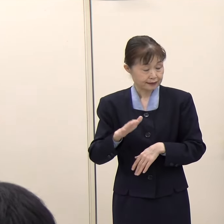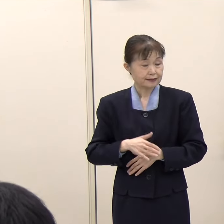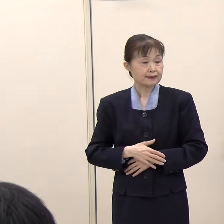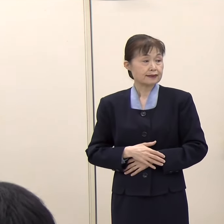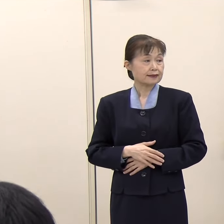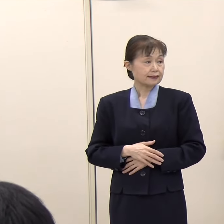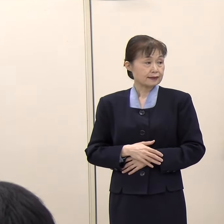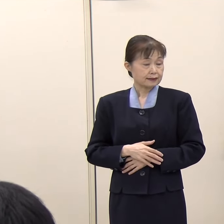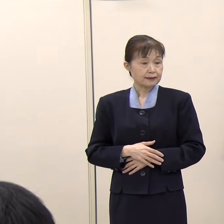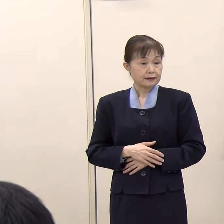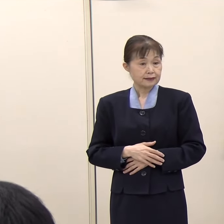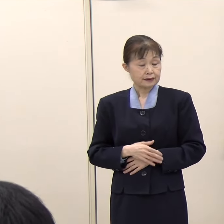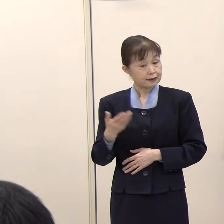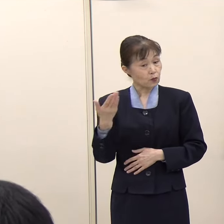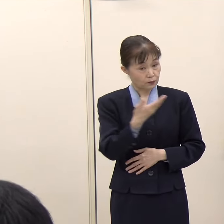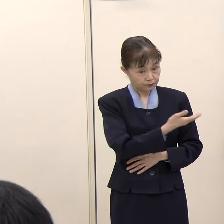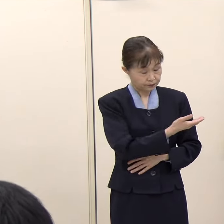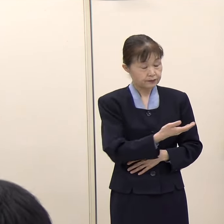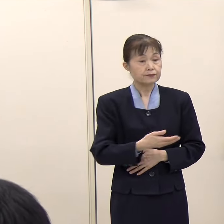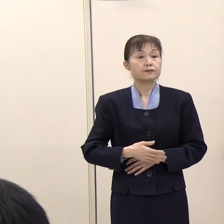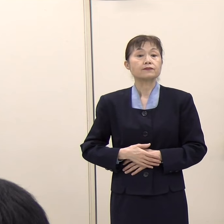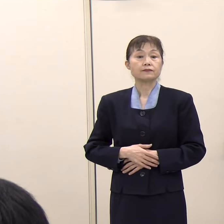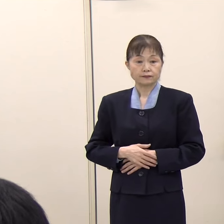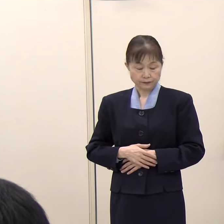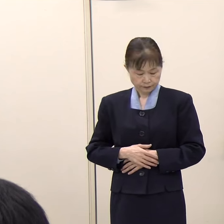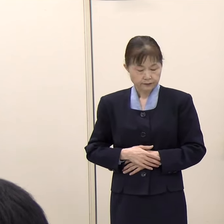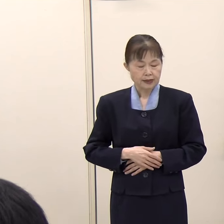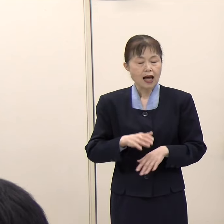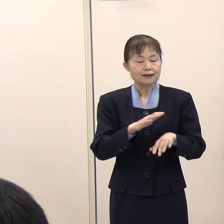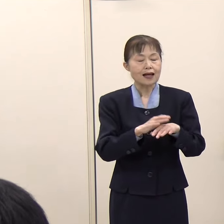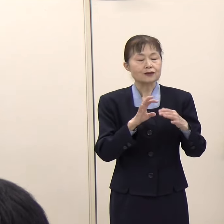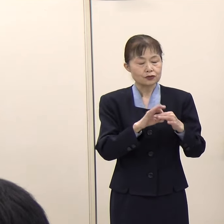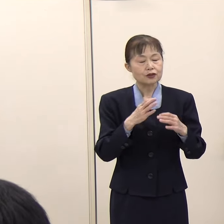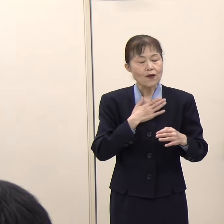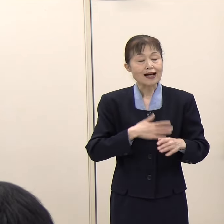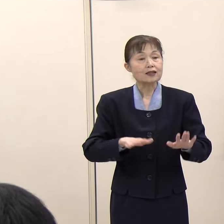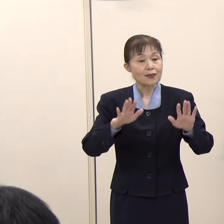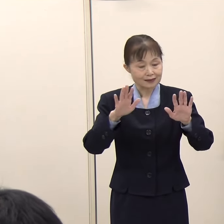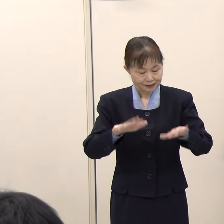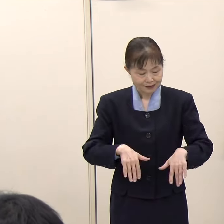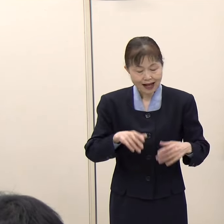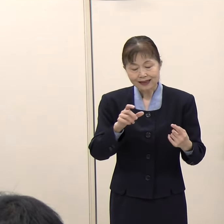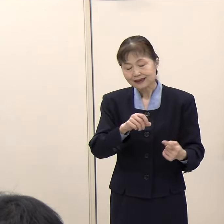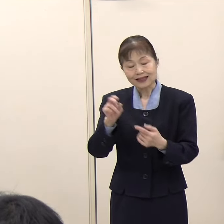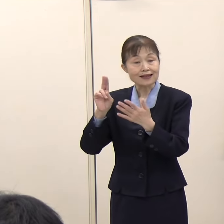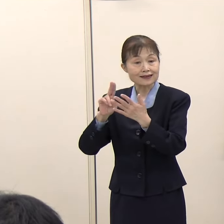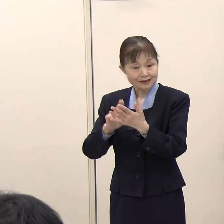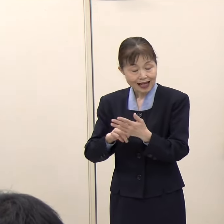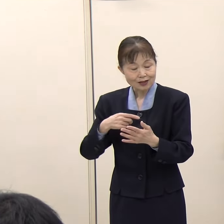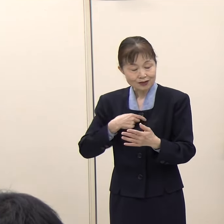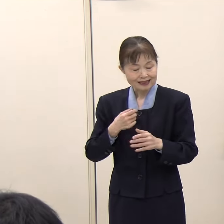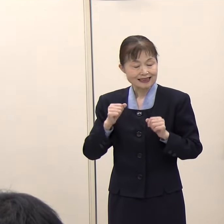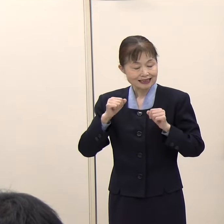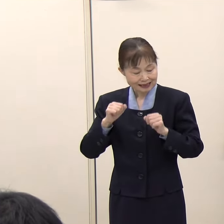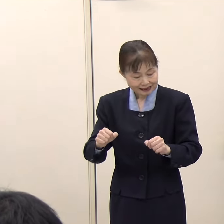（ＮＨＫ）そういう手続を取ってらっしゃるということですが、選定の手続の実施主体は今も県であるということですか。